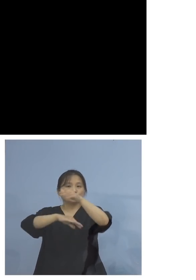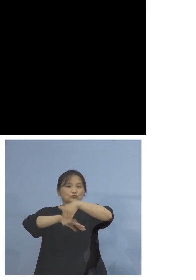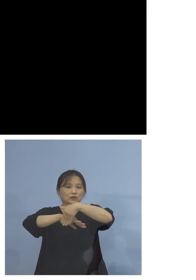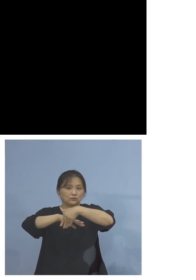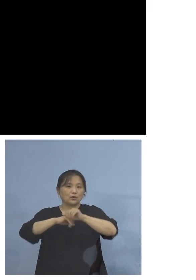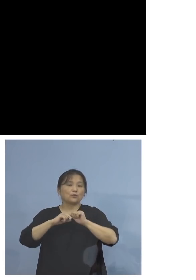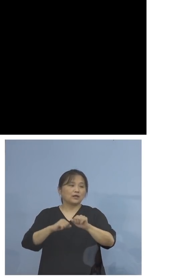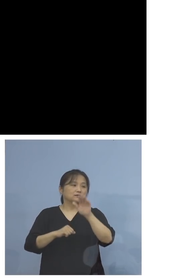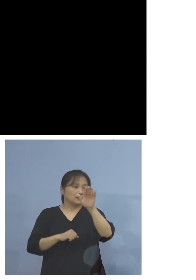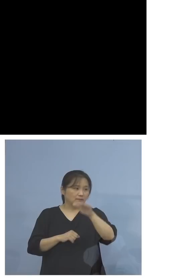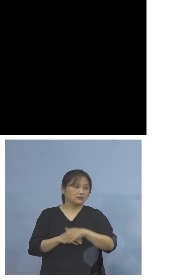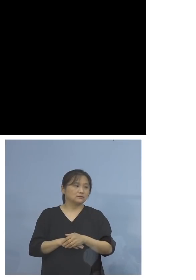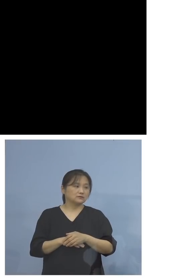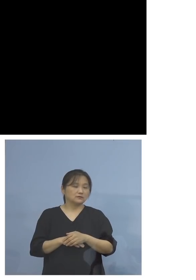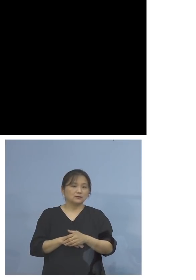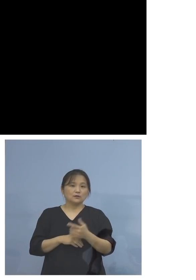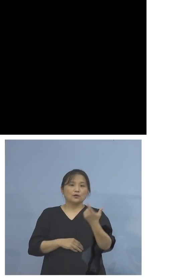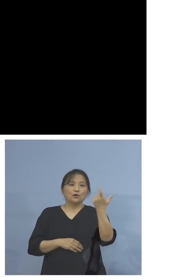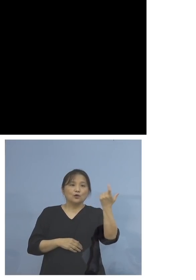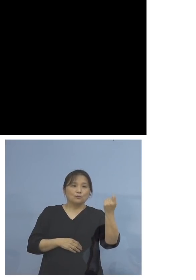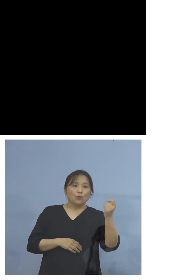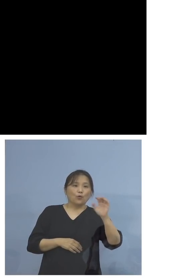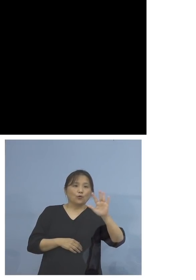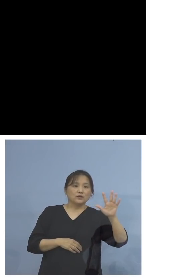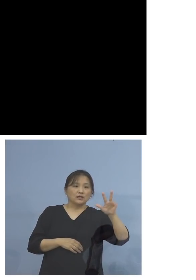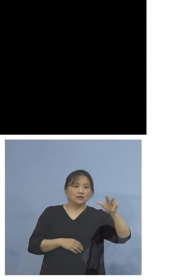なおモデルナ社製のワクチンに